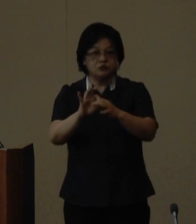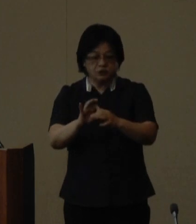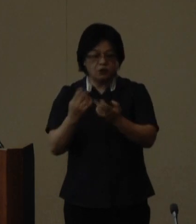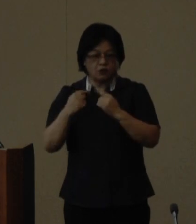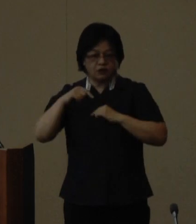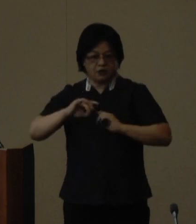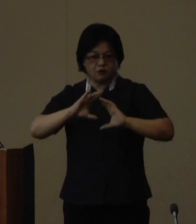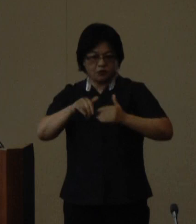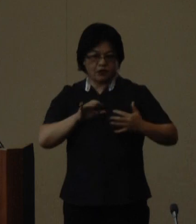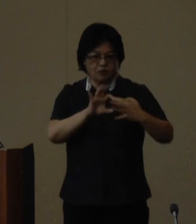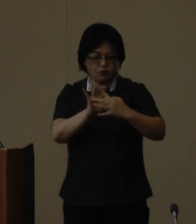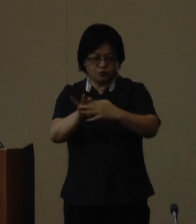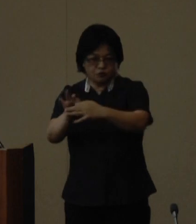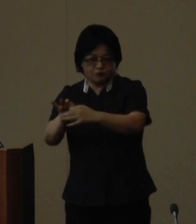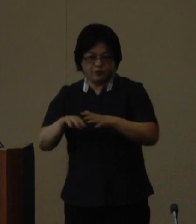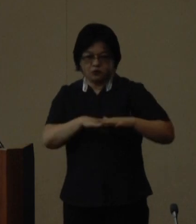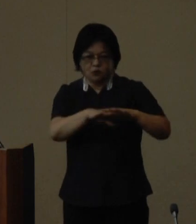ネットワークの継承発展に取り 組んでいき